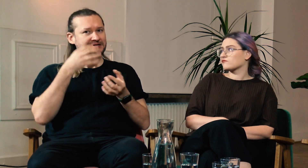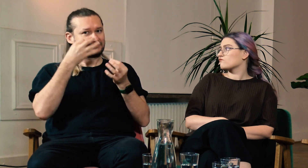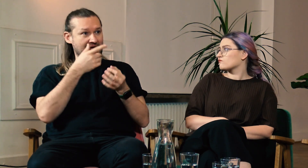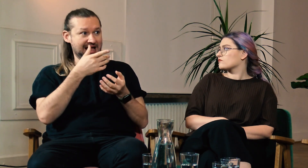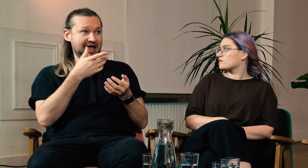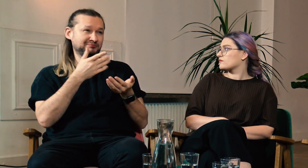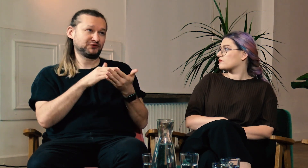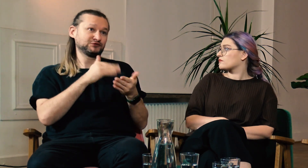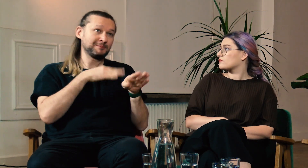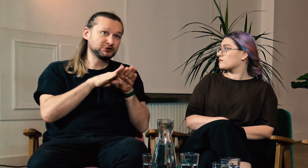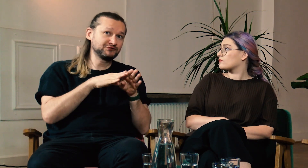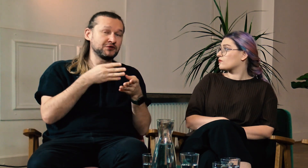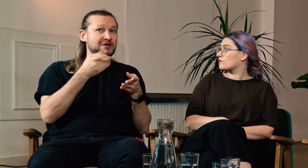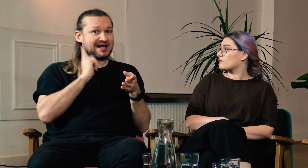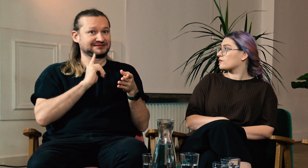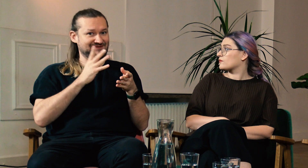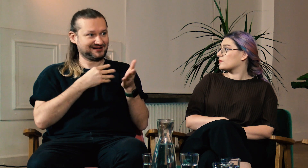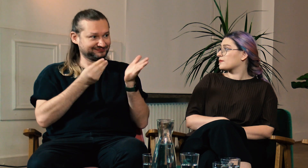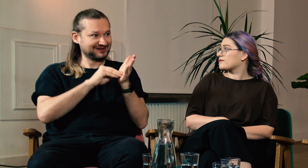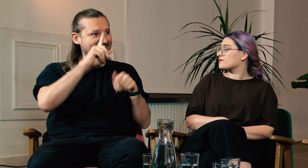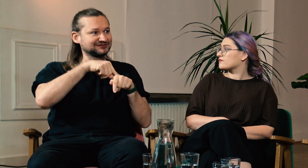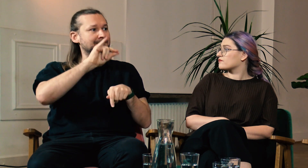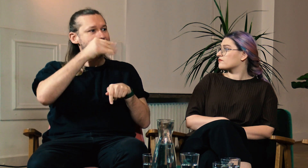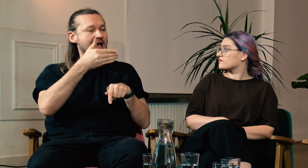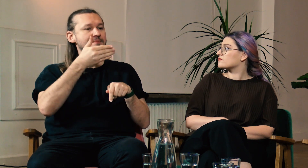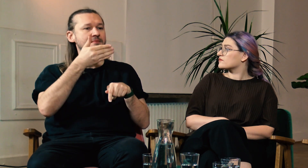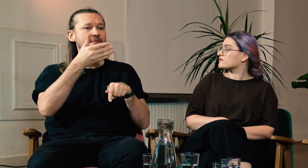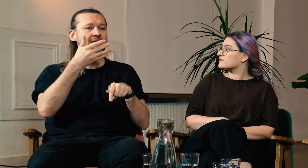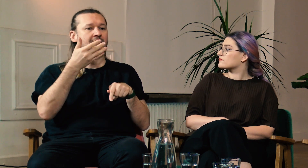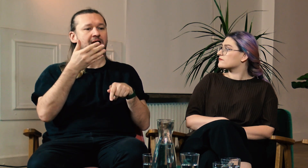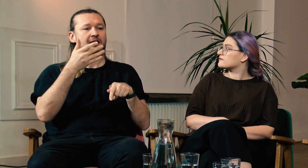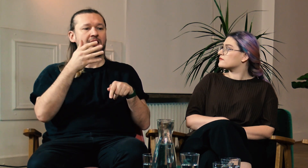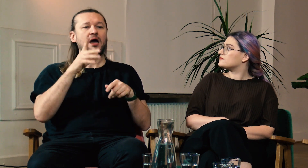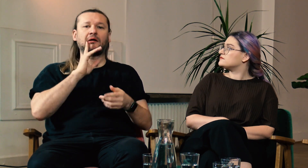Zastanawiam się, czy może warto byłoby dodać w podstawówce, w liceum lekcje polskiego języka migowego.